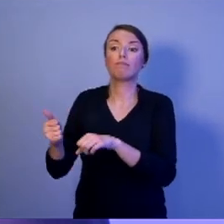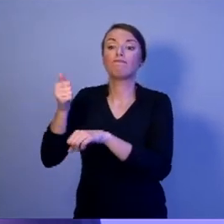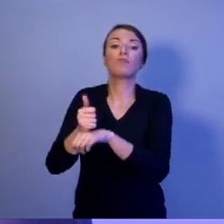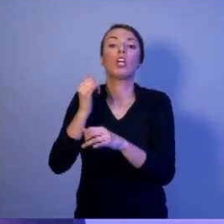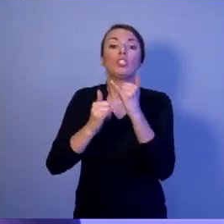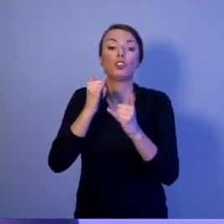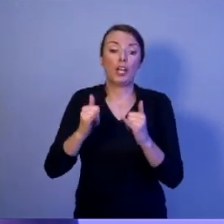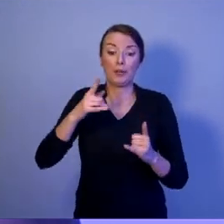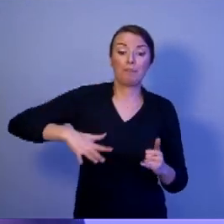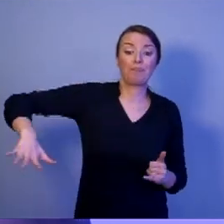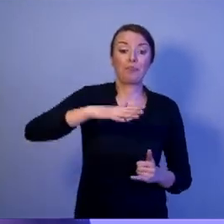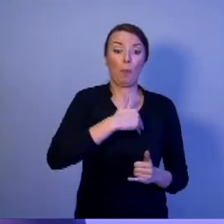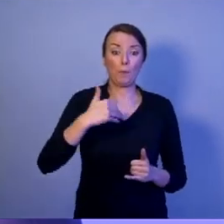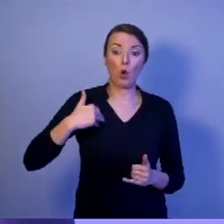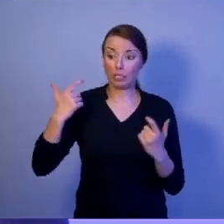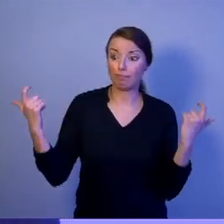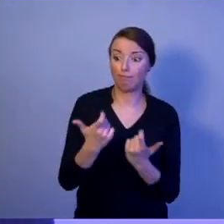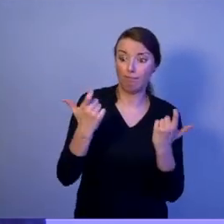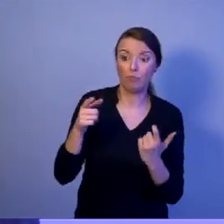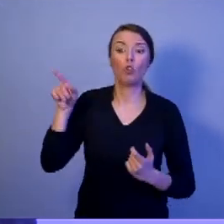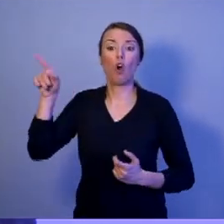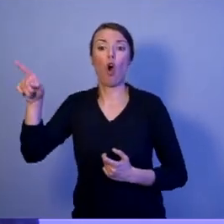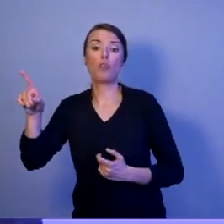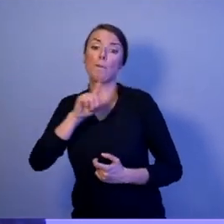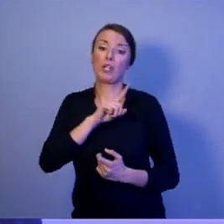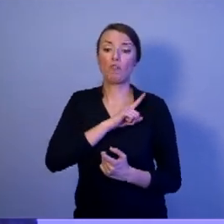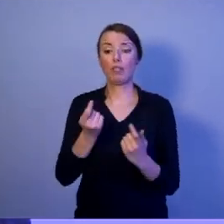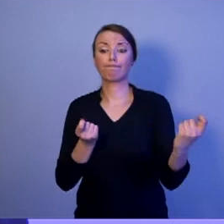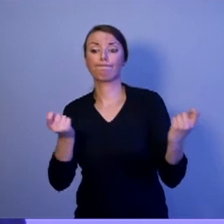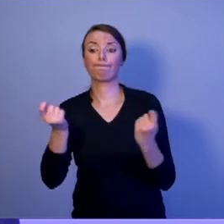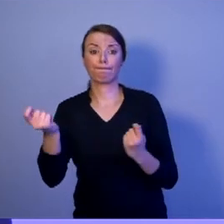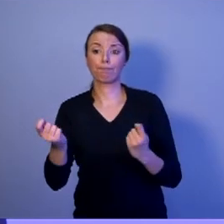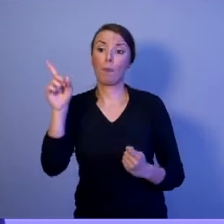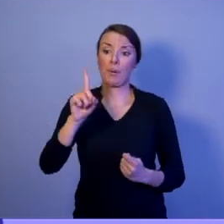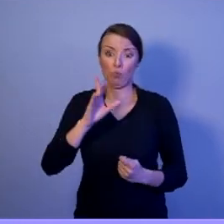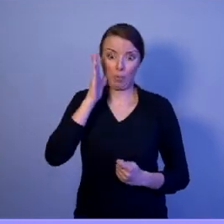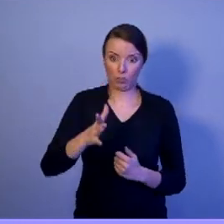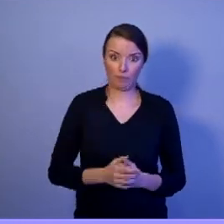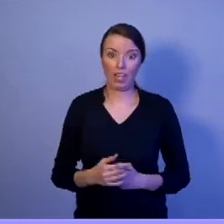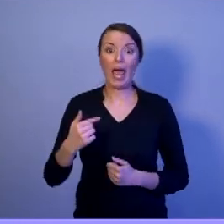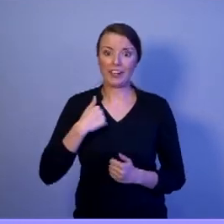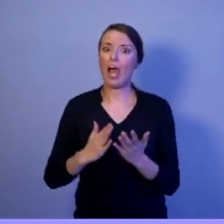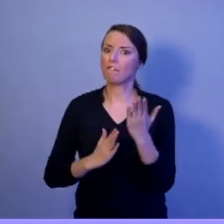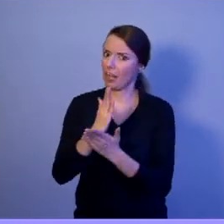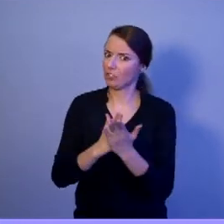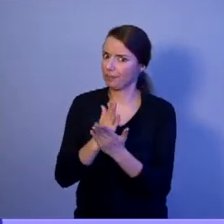Ja wierzę w to, że taką osobą będzie Szymon Hołownia.